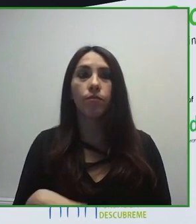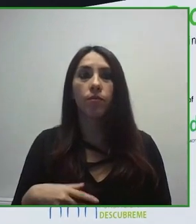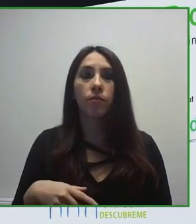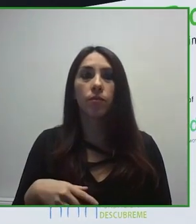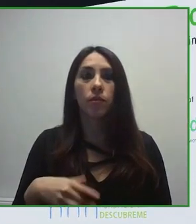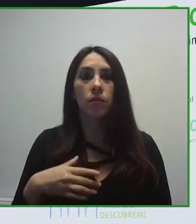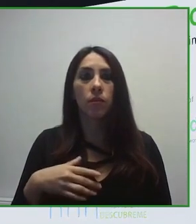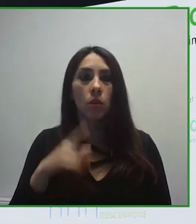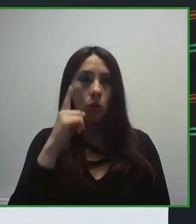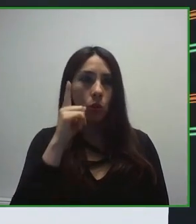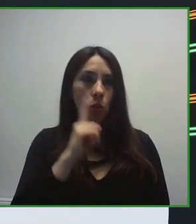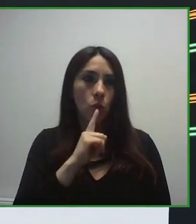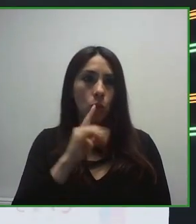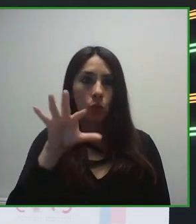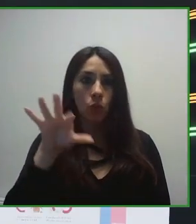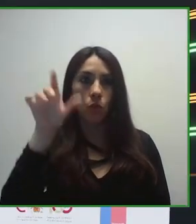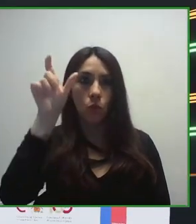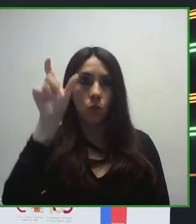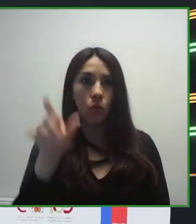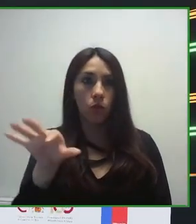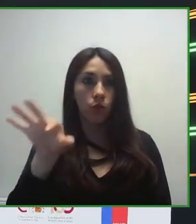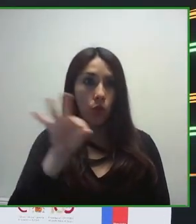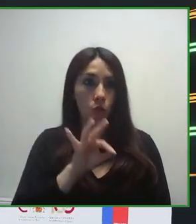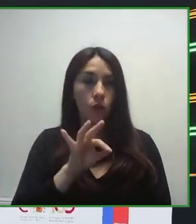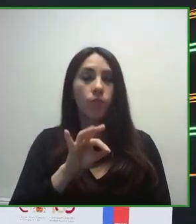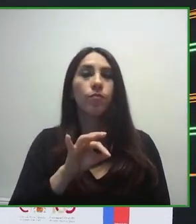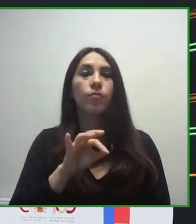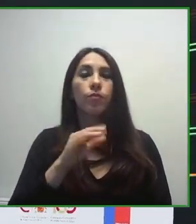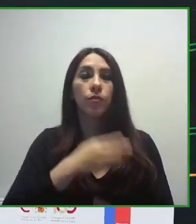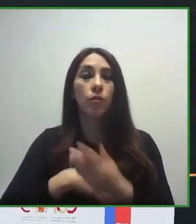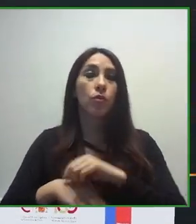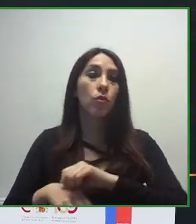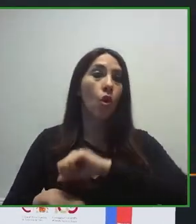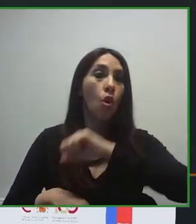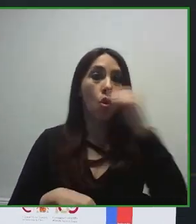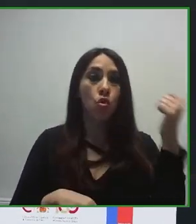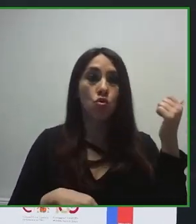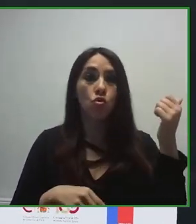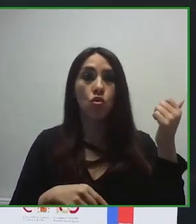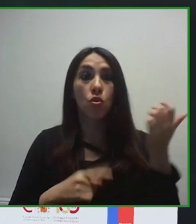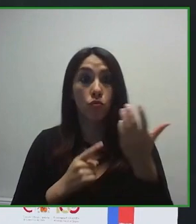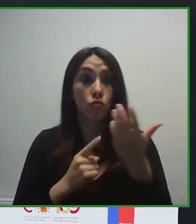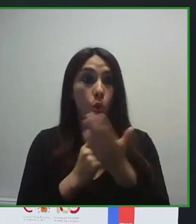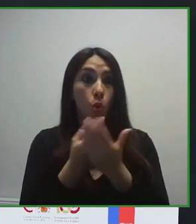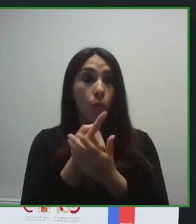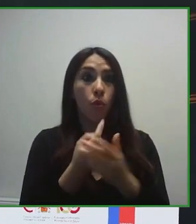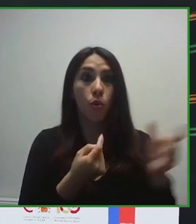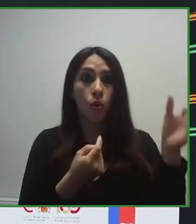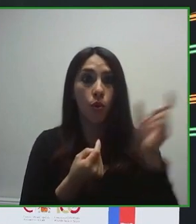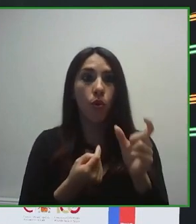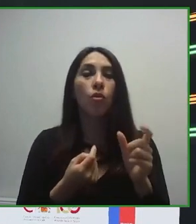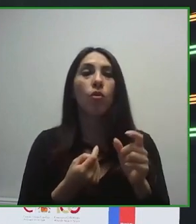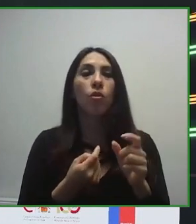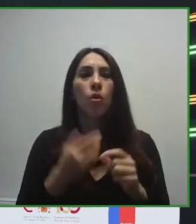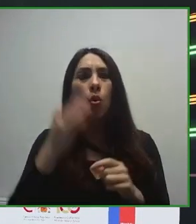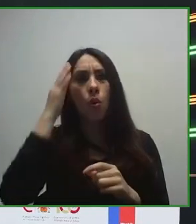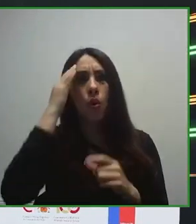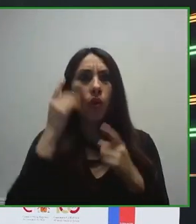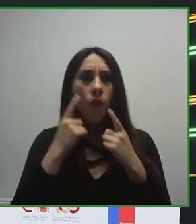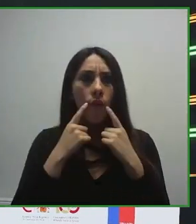Probablemente somos la organización sin ánimo de lucro más grande del mundo, gestionada por y para personas con discapacidad.